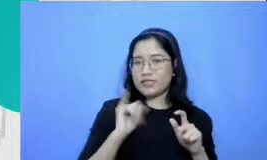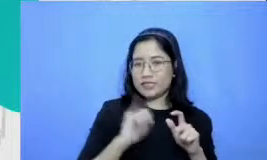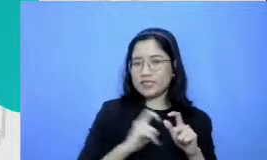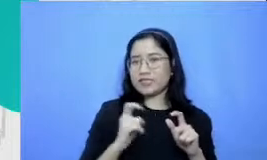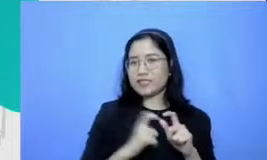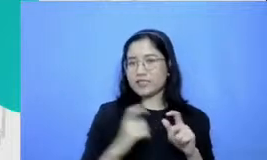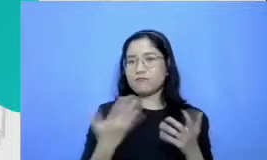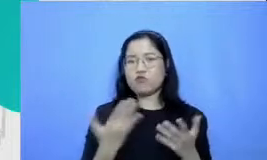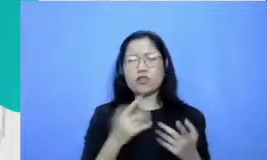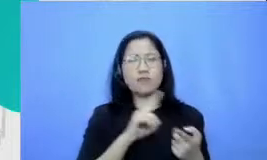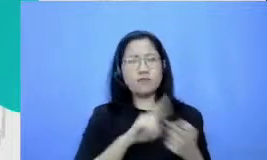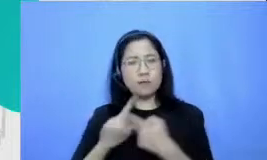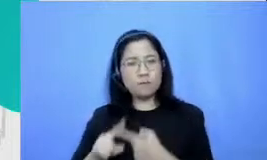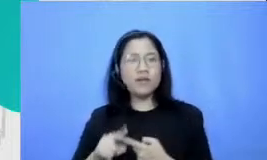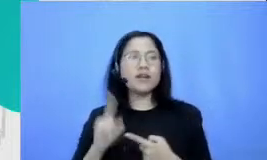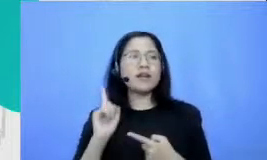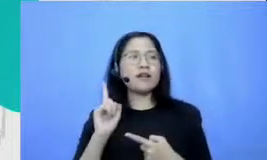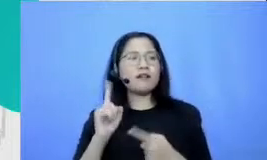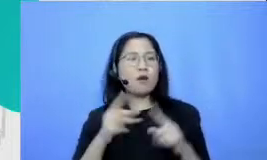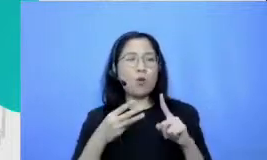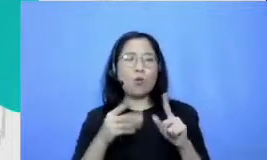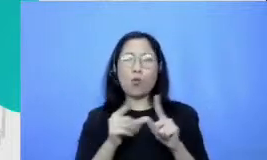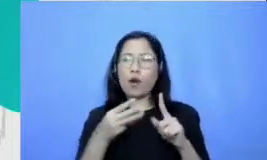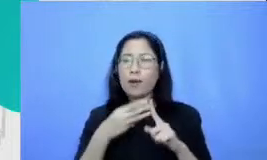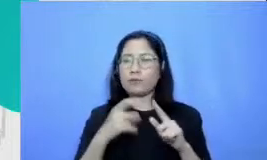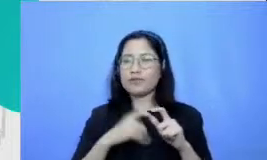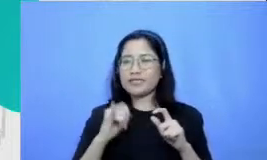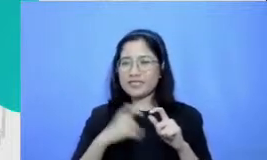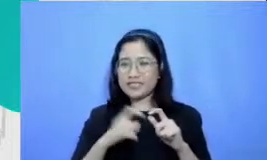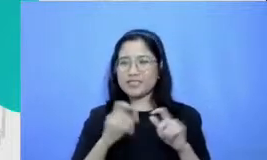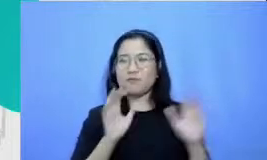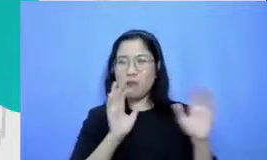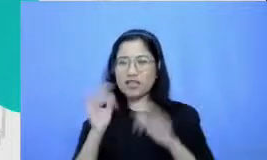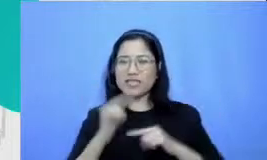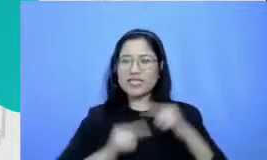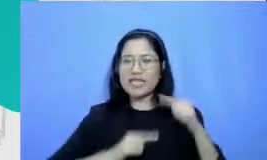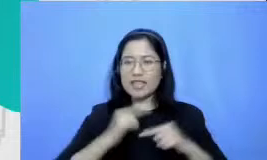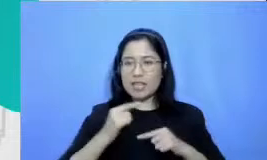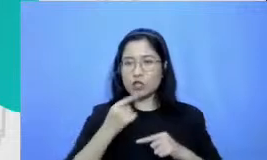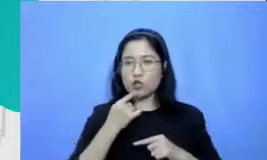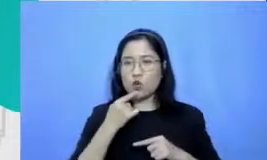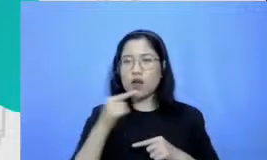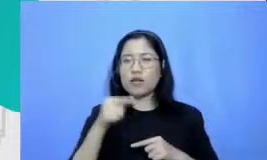menceritakan tentang MB Dr lebih lanjut MB dear ini singkatan dari materi belajar demonstrasi